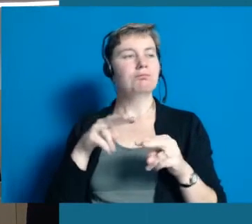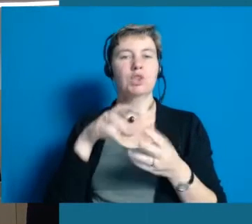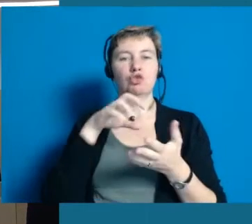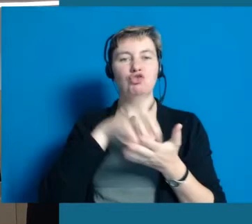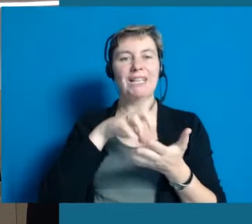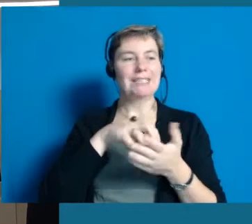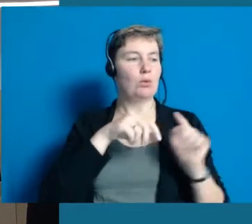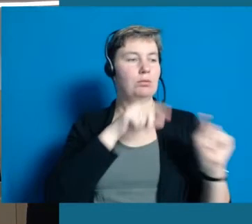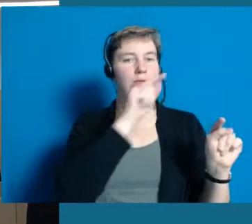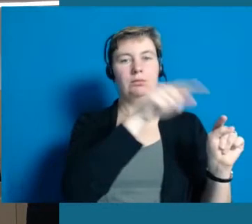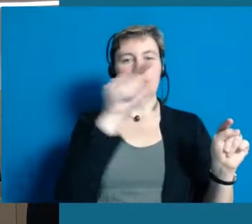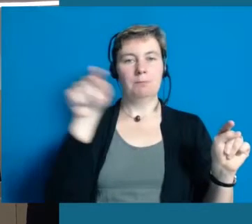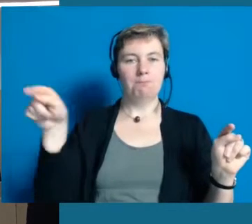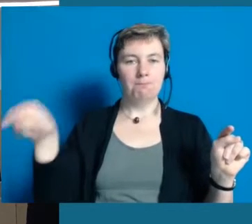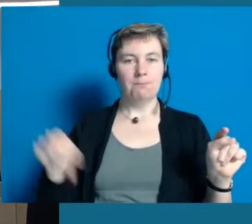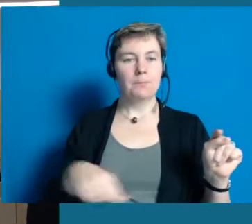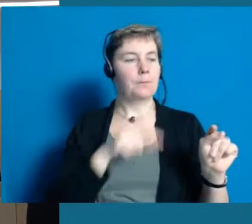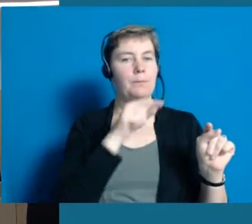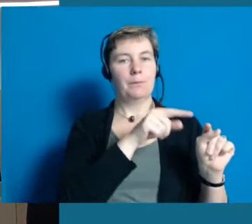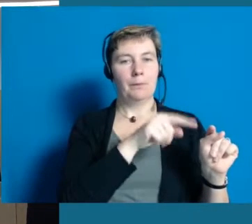Die erste Station ist hier vorne.